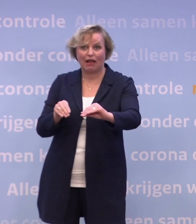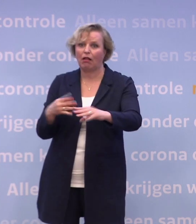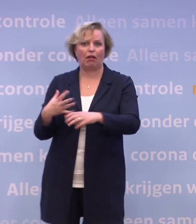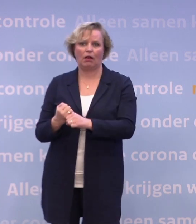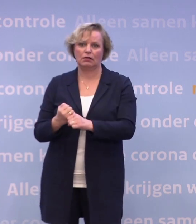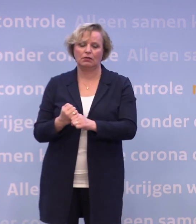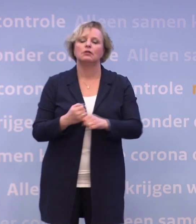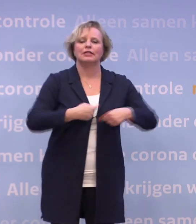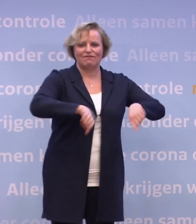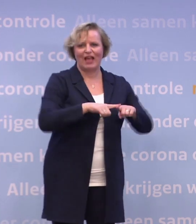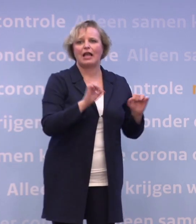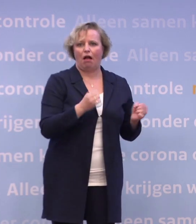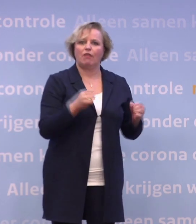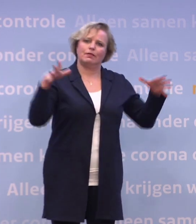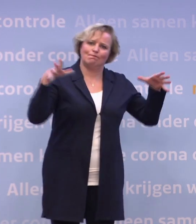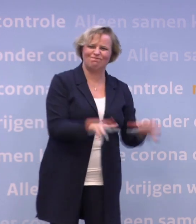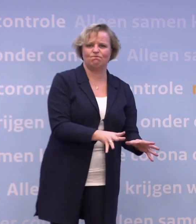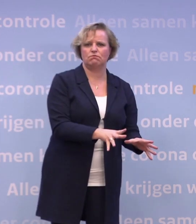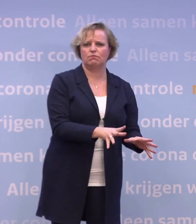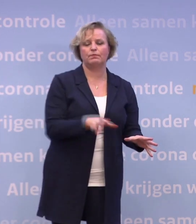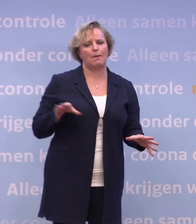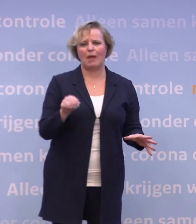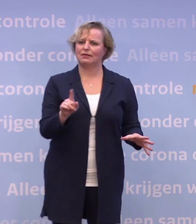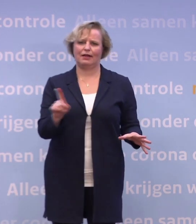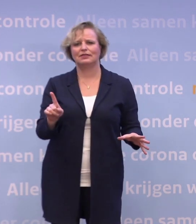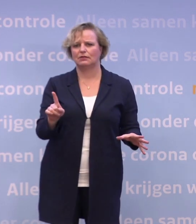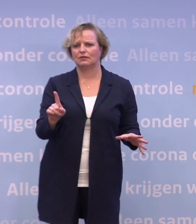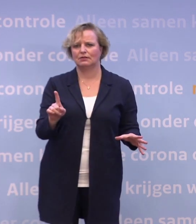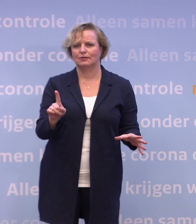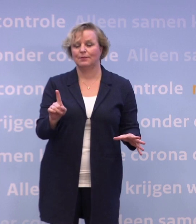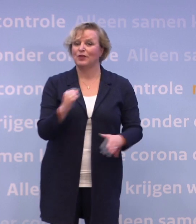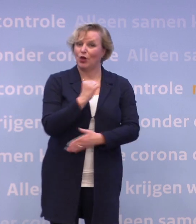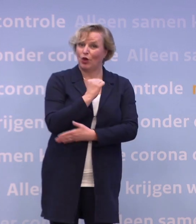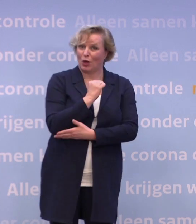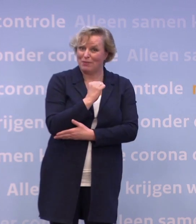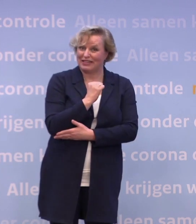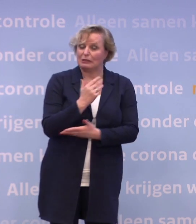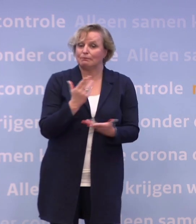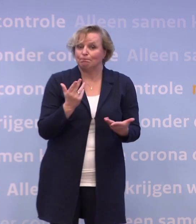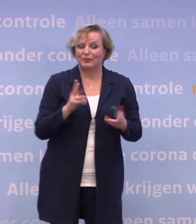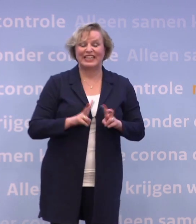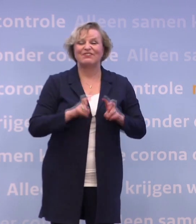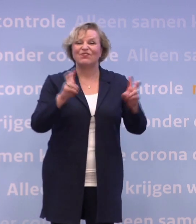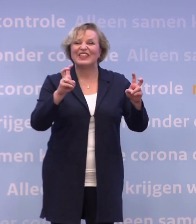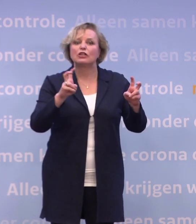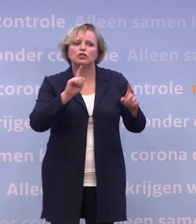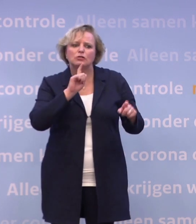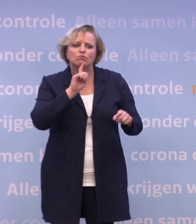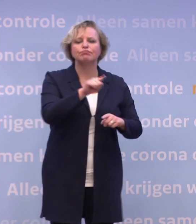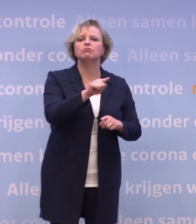...dat virus onder controle krijgen. En het gemene is: dit virus heeft het vooral gemunt op iedereen die kwetsbaar is.